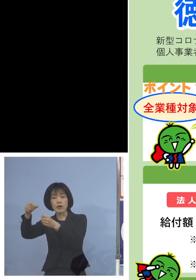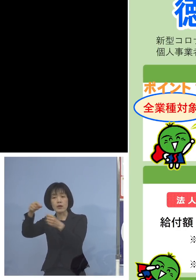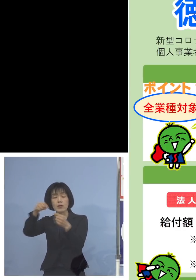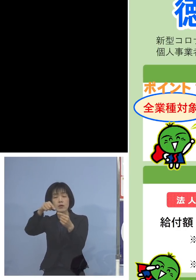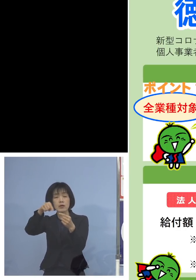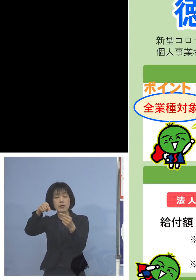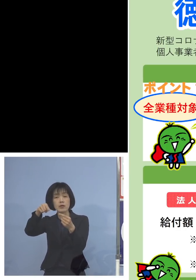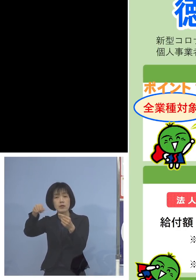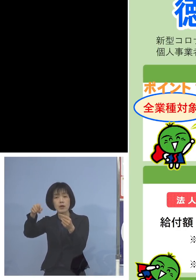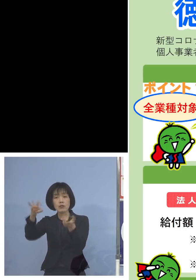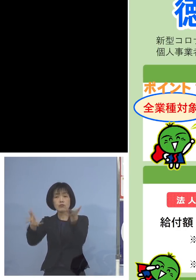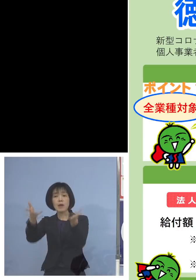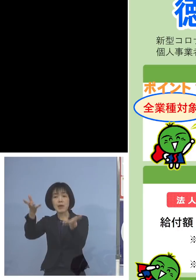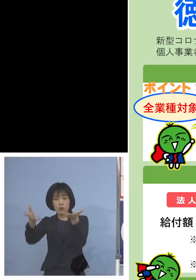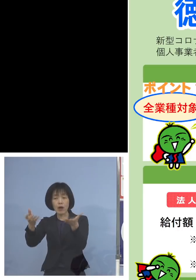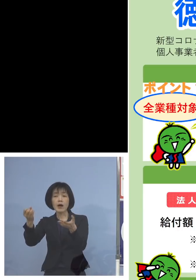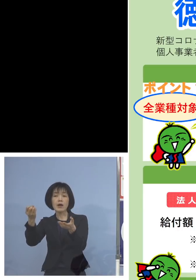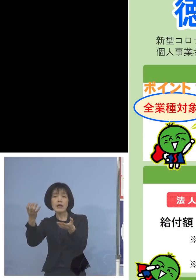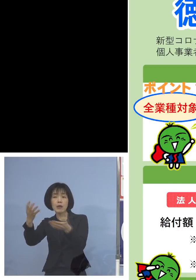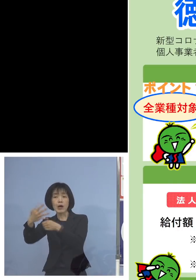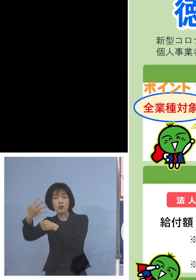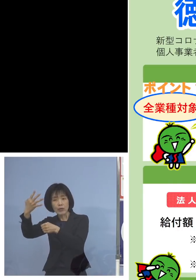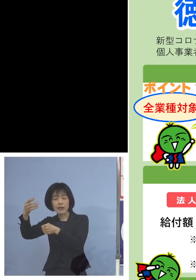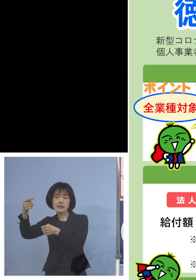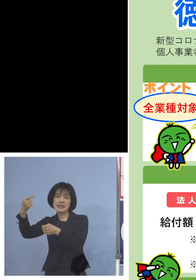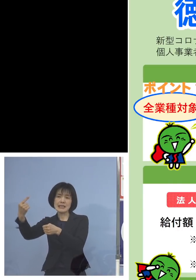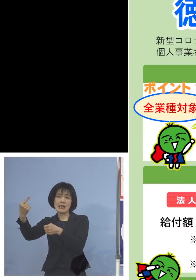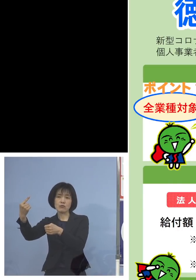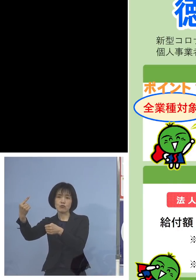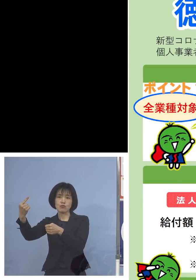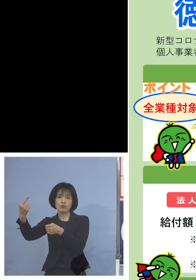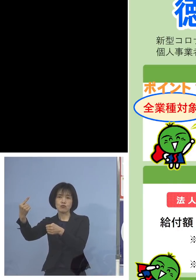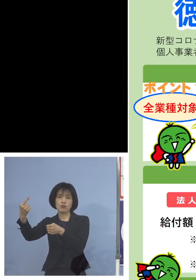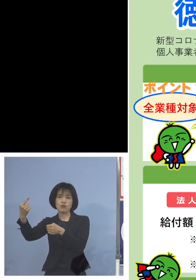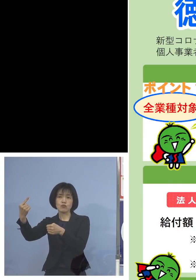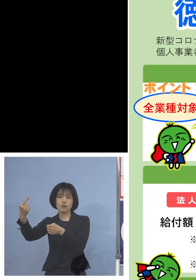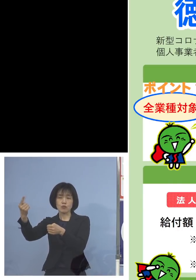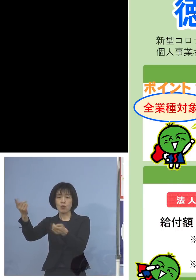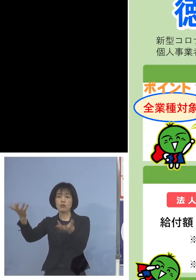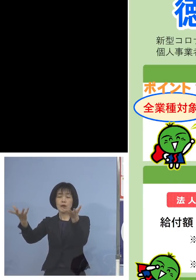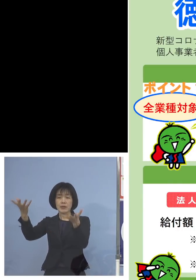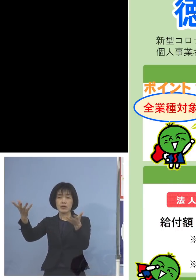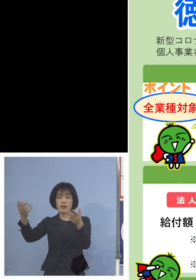比べるのは令和4年1月 この部分を2倍していただいて